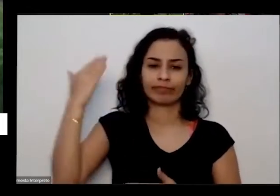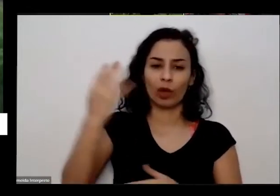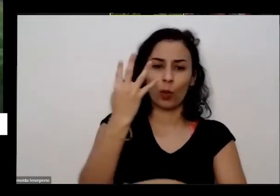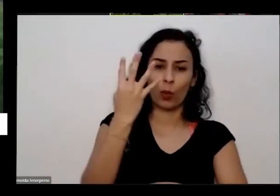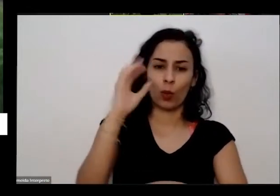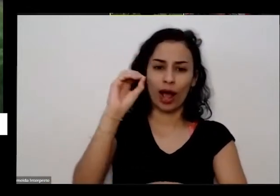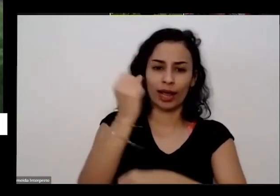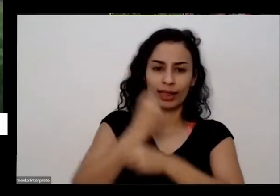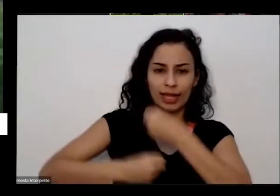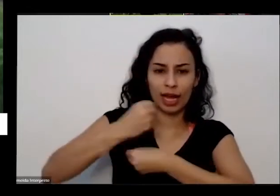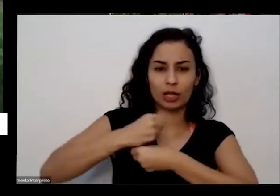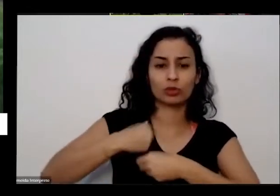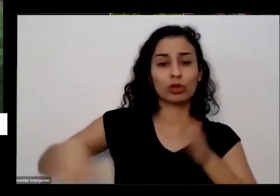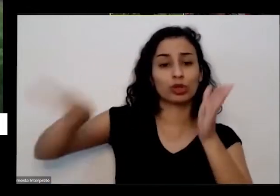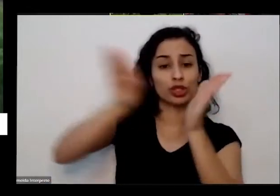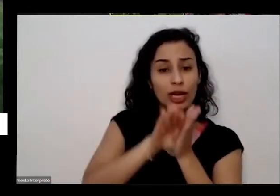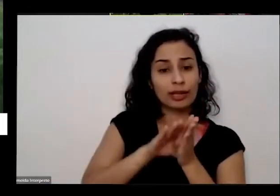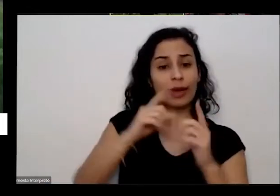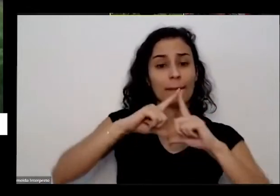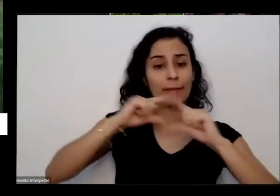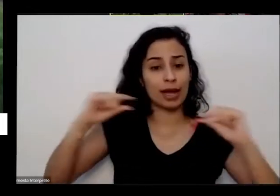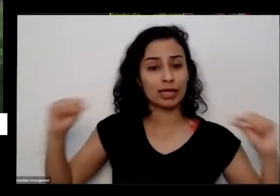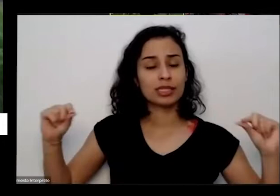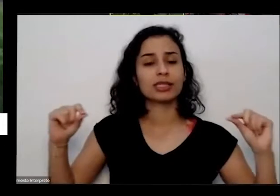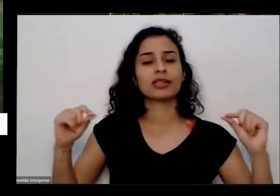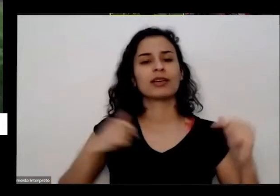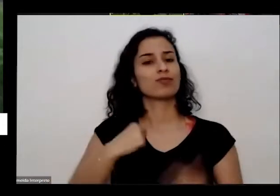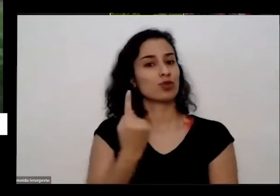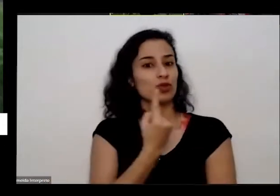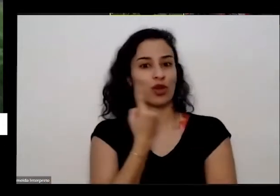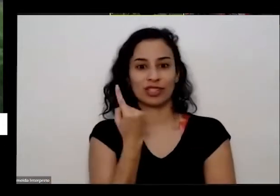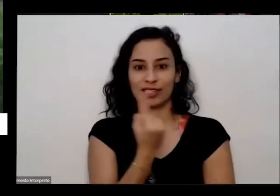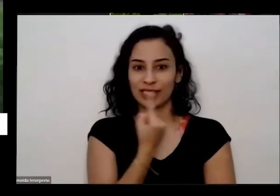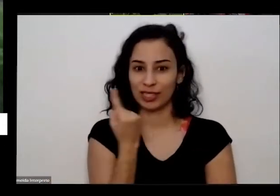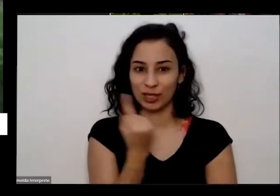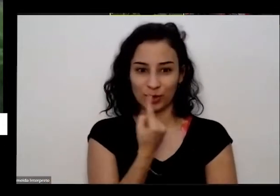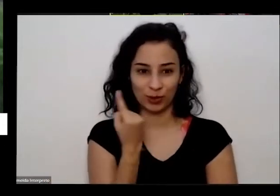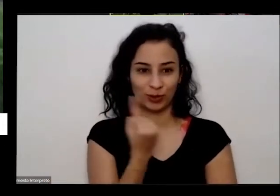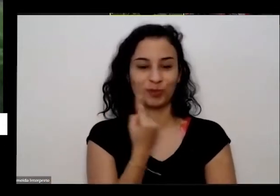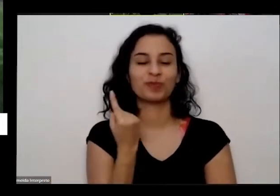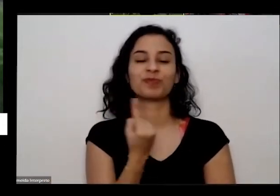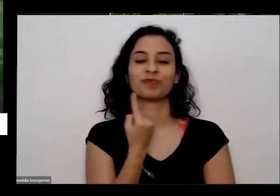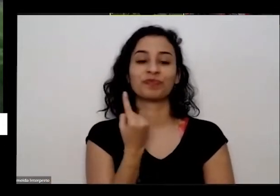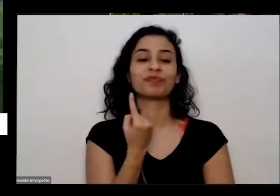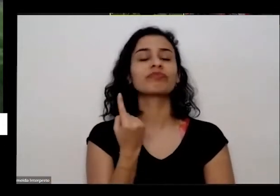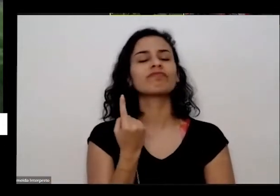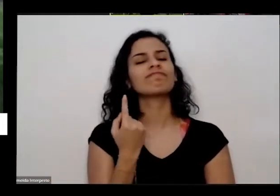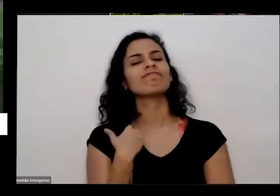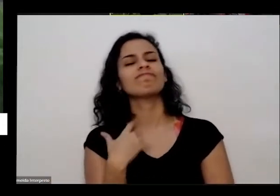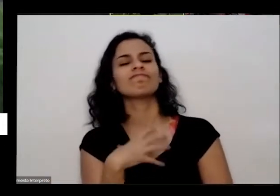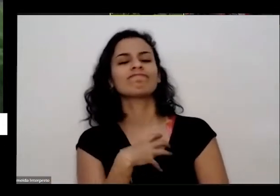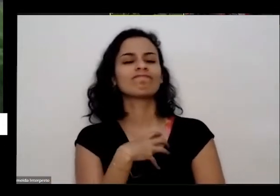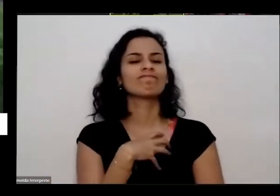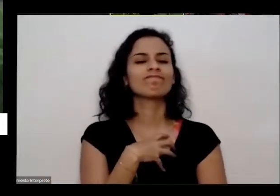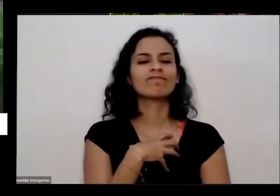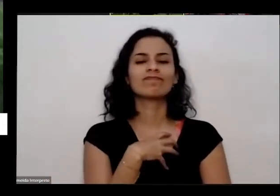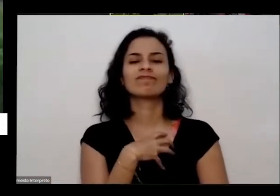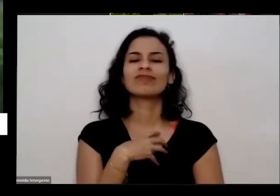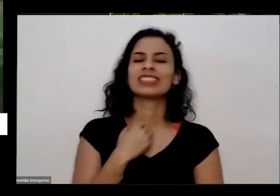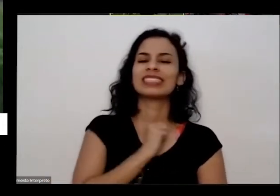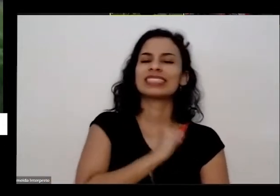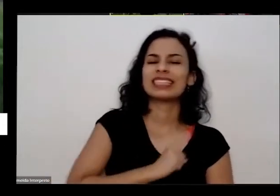sozinho para cá quase 40 anos atrás Vi sozinho e eu tinha muita muita saudade da minha região né